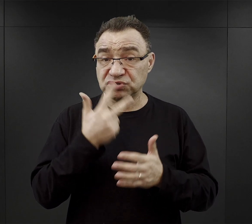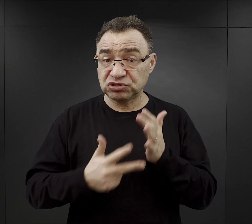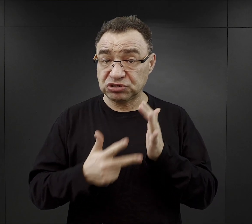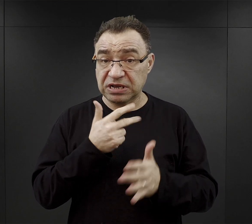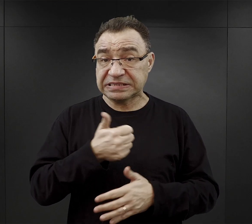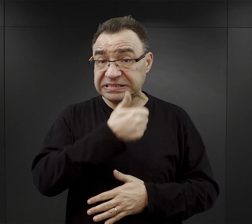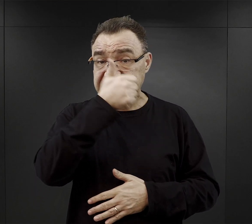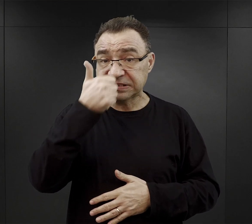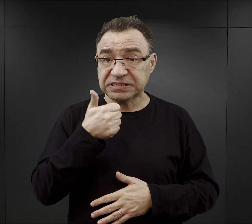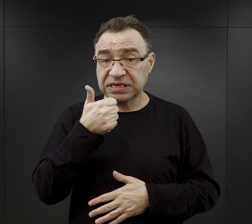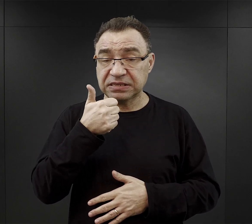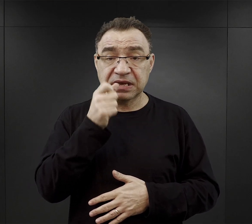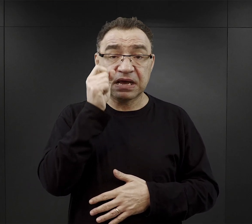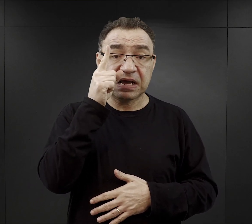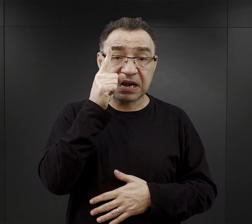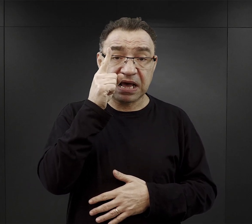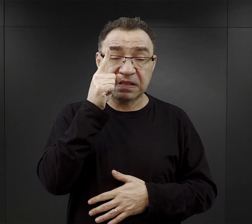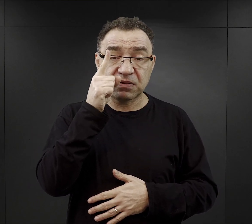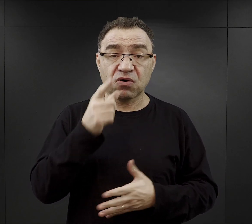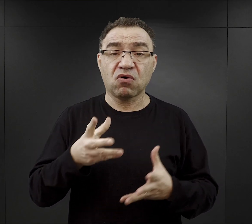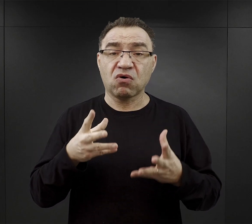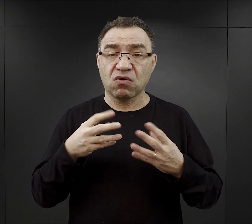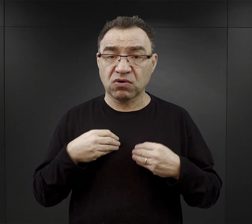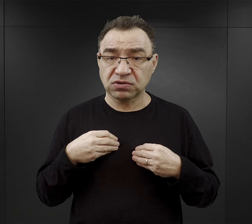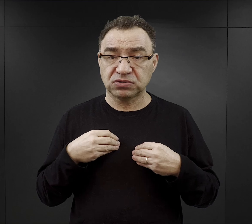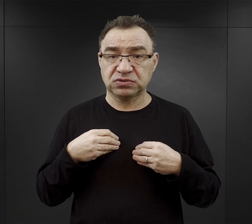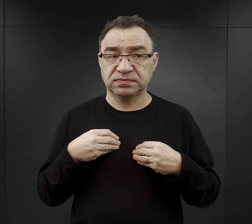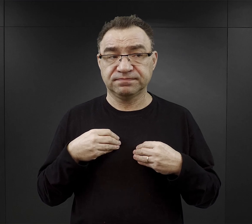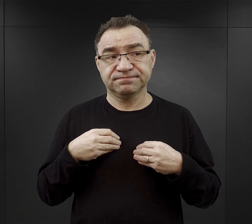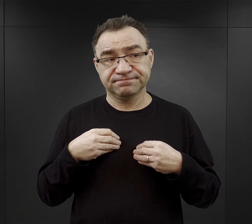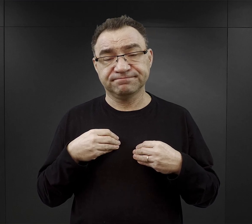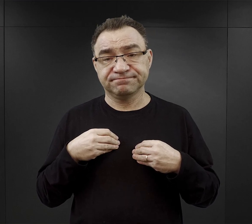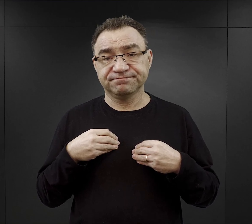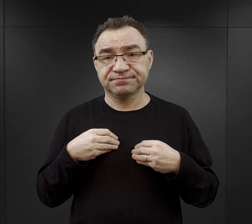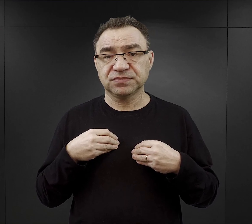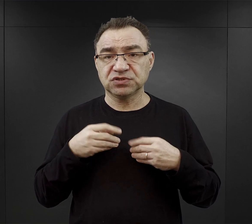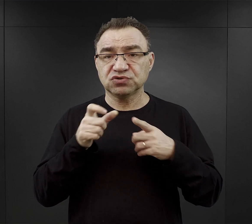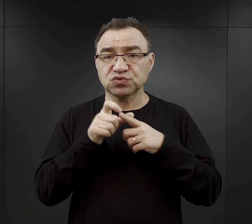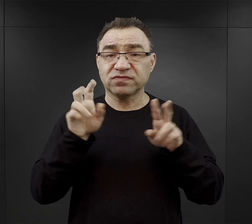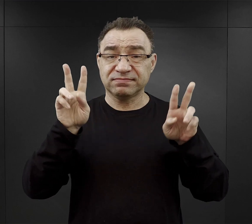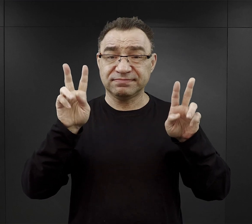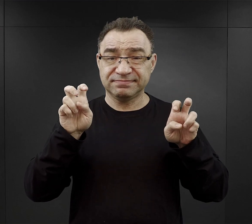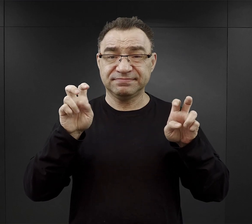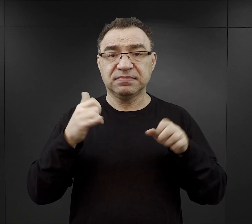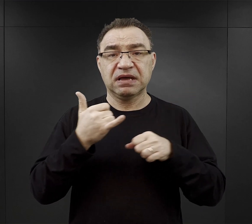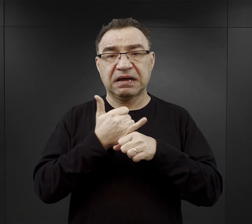Rano otrzymywali (i to najlepiej użyć od razu w cudzysłowiu) „kawę” albo „herbatę”,